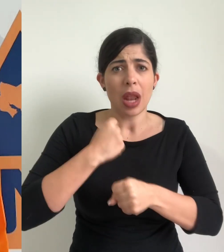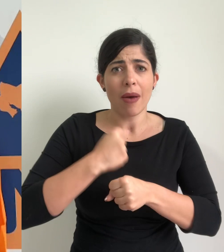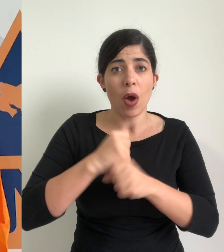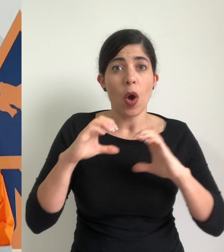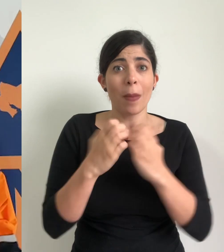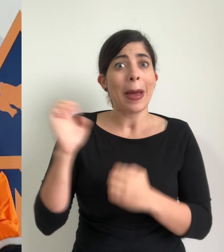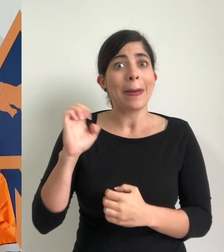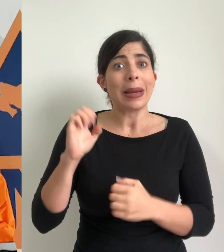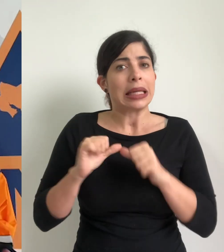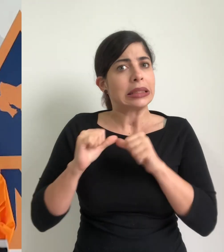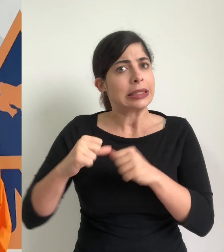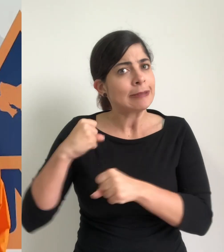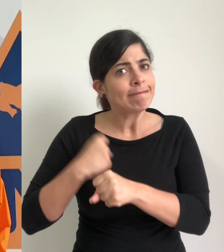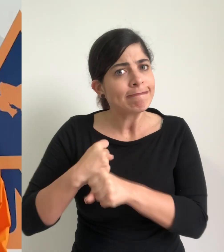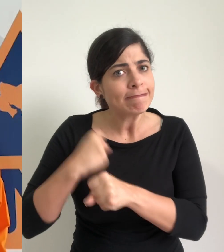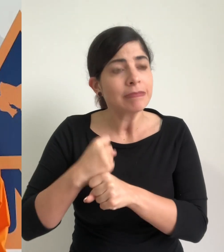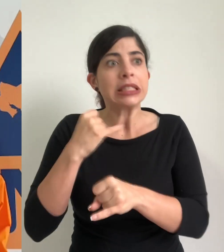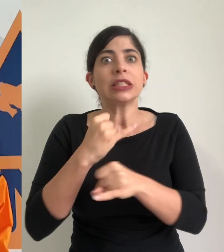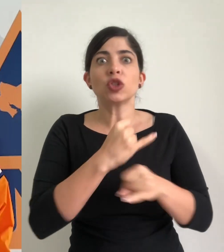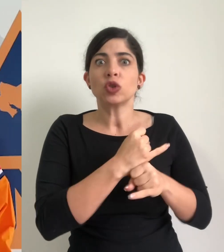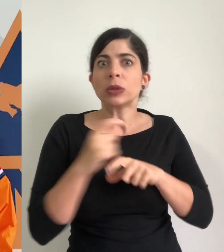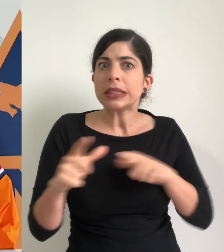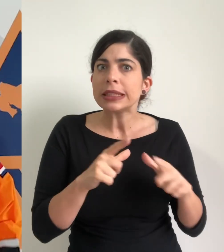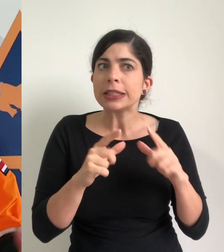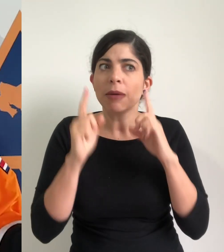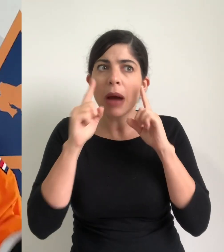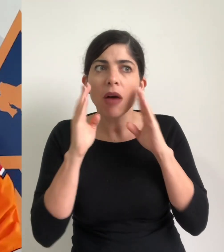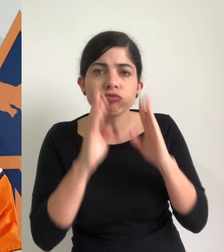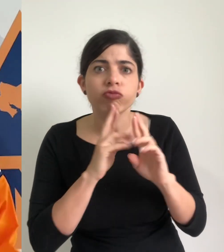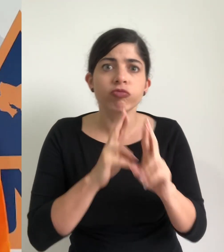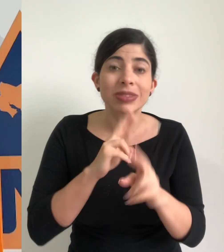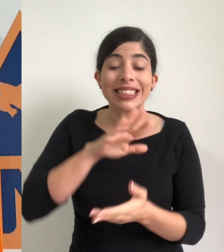de trabajo de los comités de emergencia y de las instituciones de primera respuesta y el centro